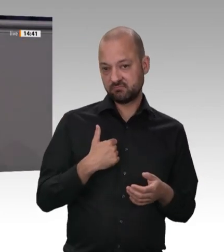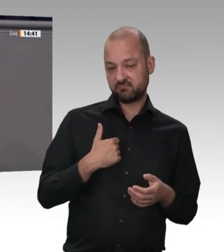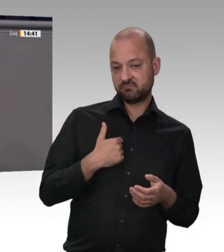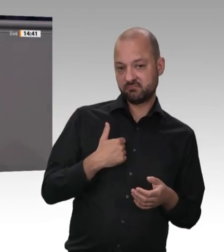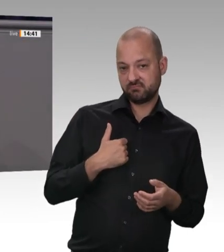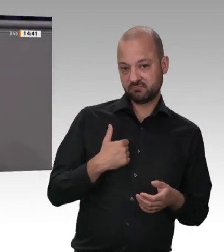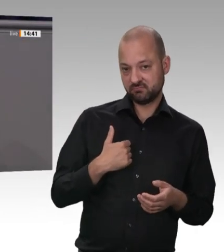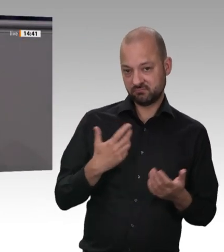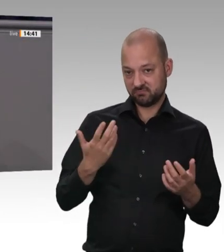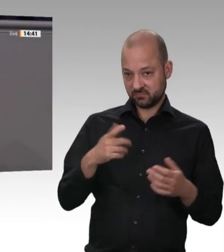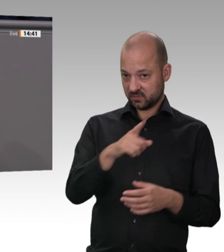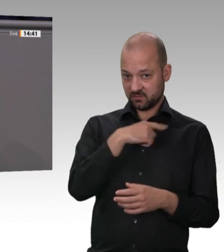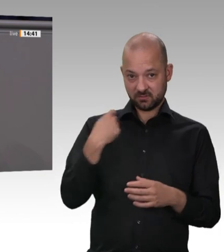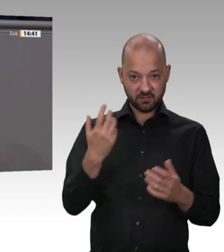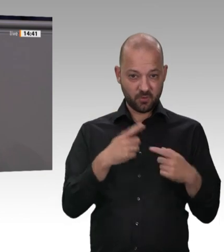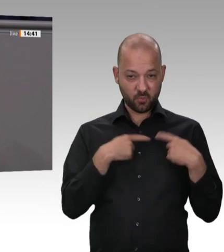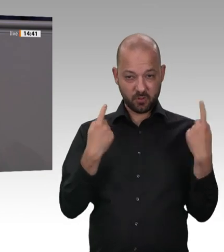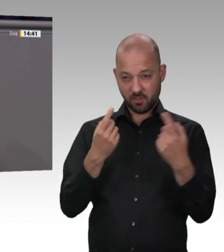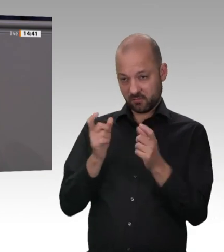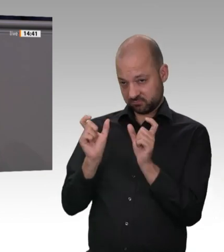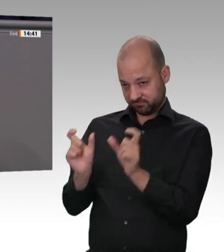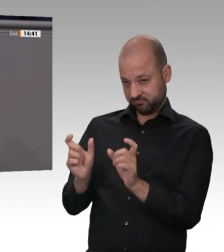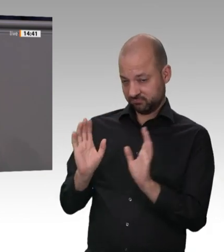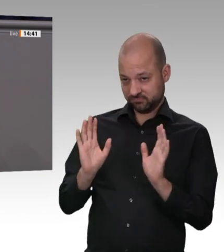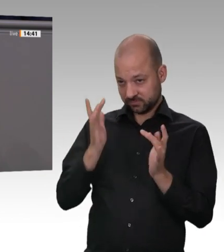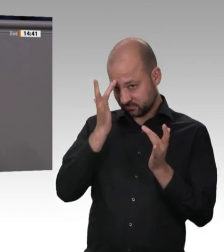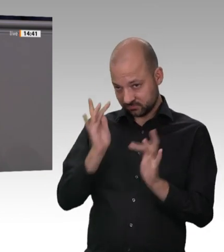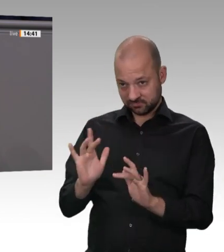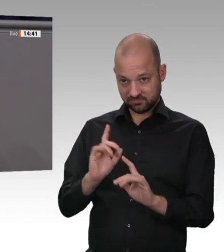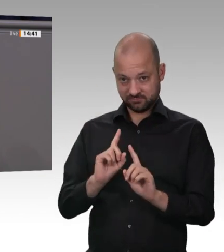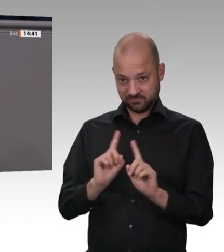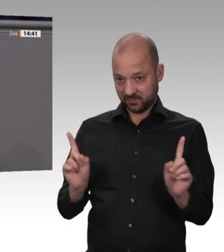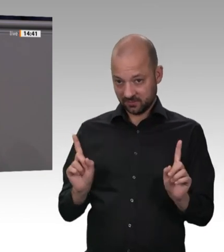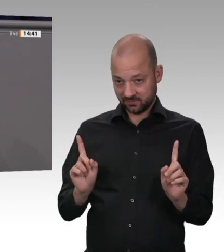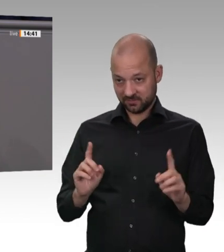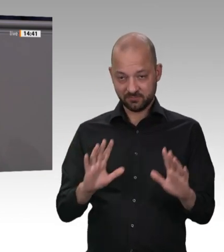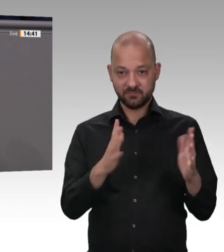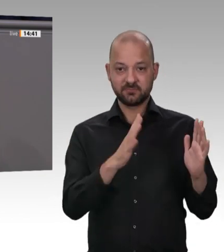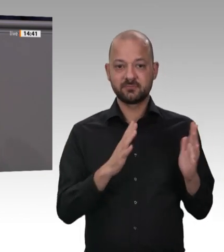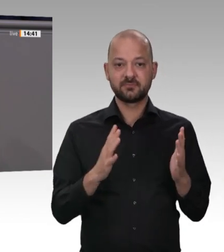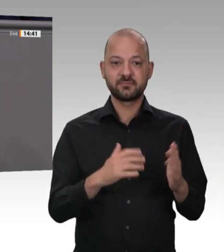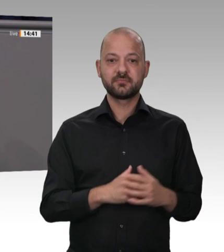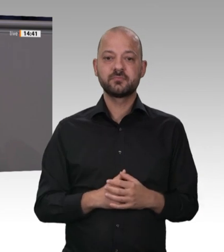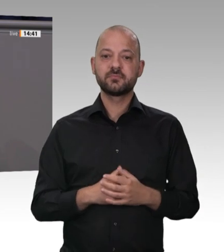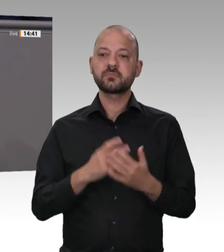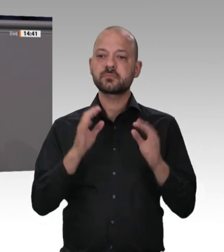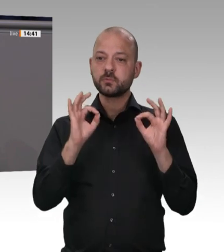von Menschen aus Osteuropa in der Fleischindustrie in Deutschland haben. Und ja, der Fall Tönnies setzt dem